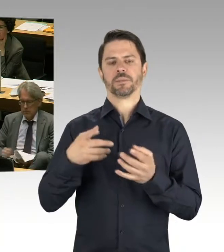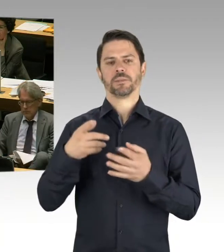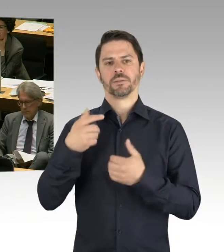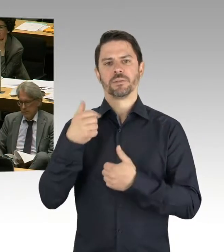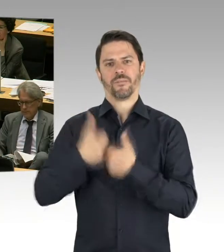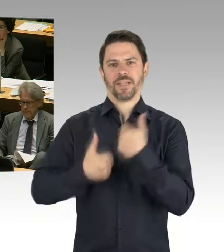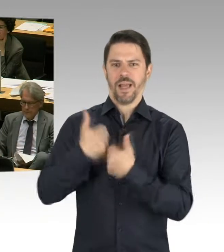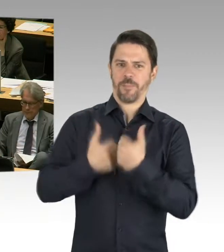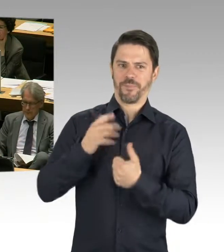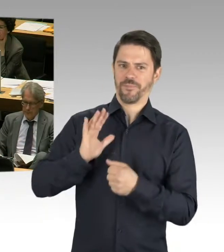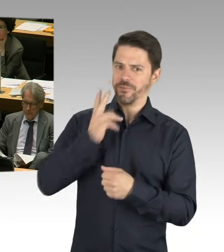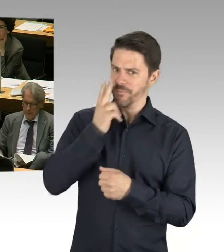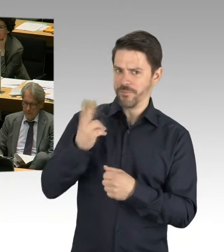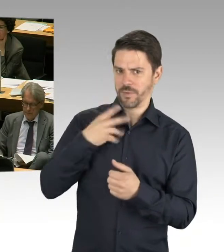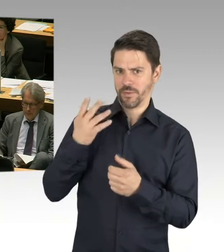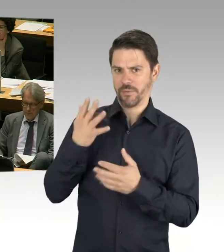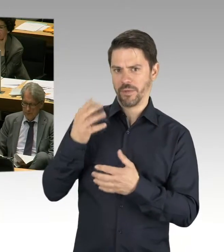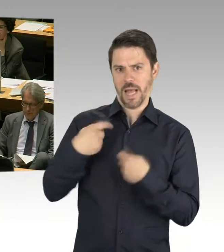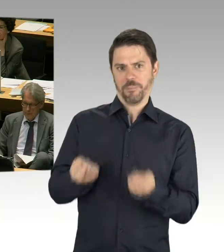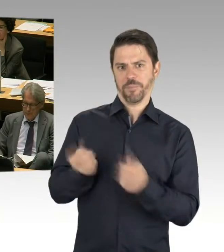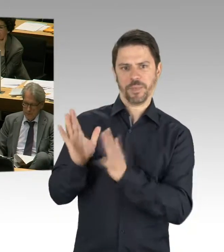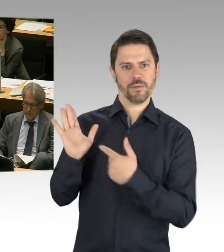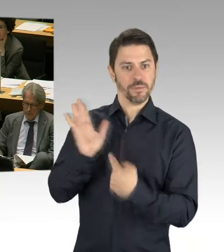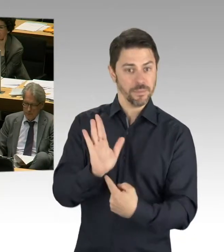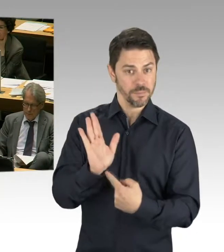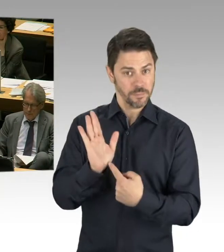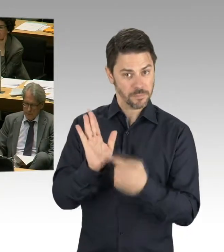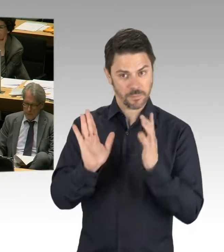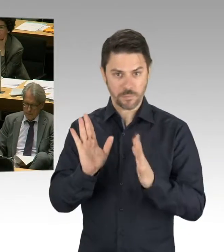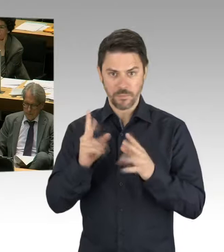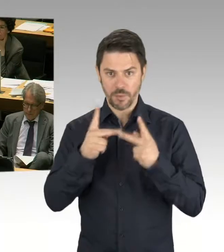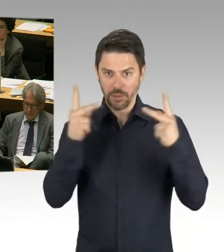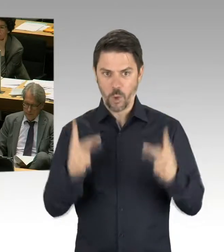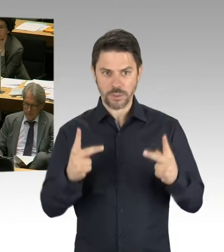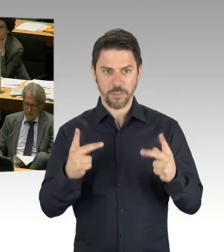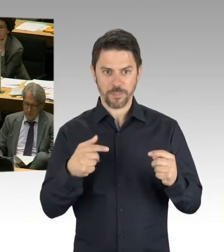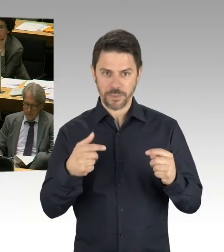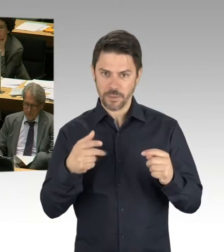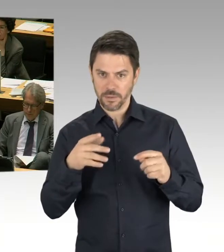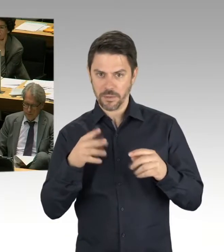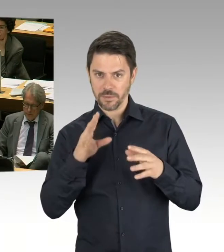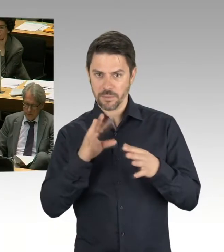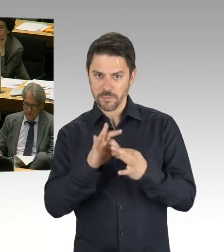der zweite Punkt war jetzt, ach so, 80/60, genau, 80/60. Also, wir sprechen darüber,